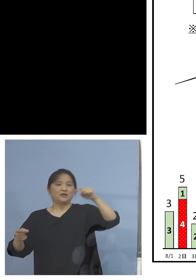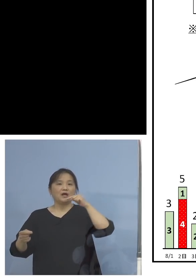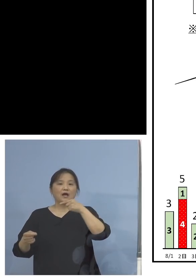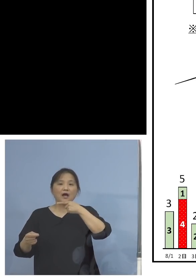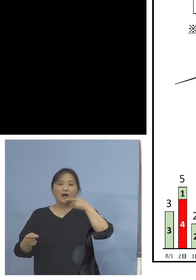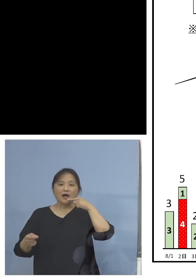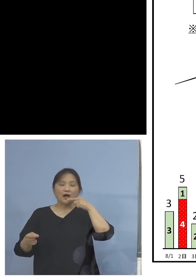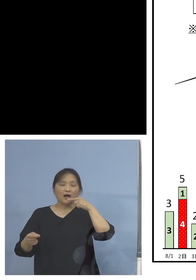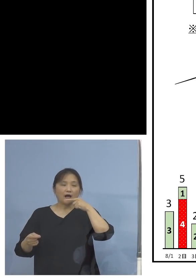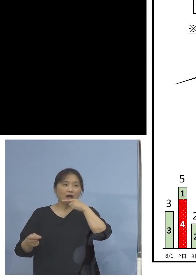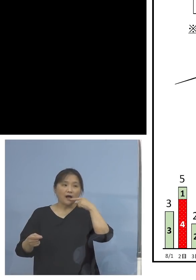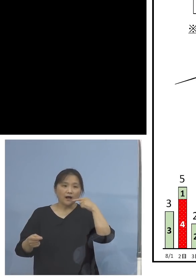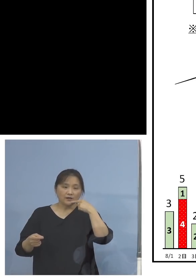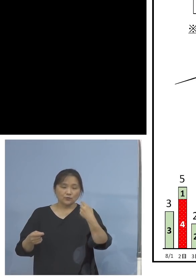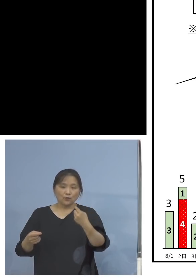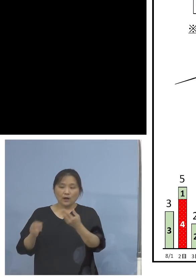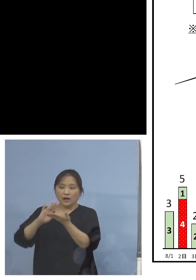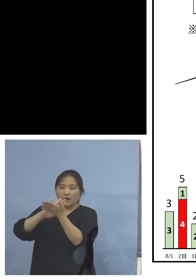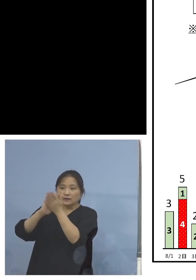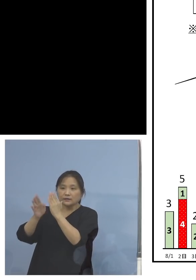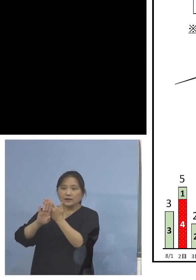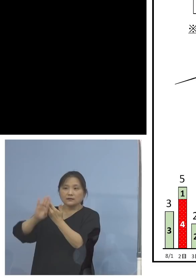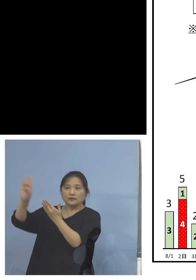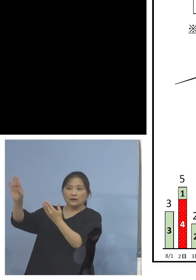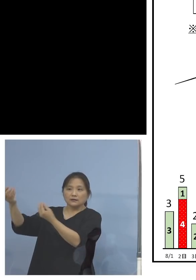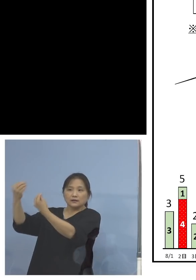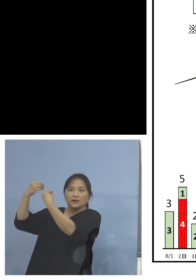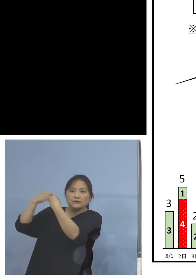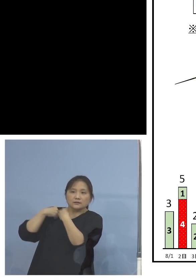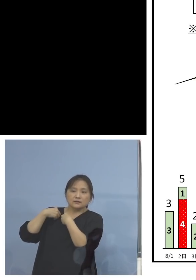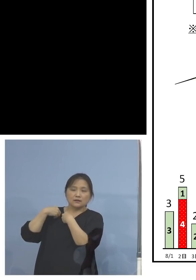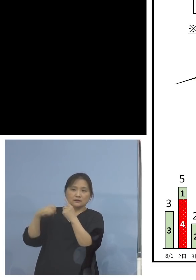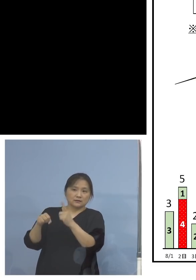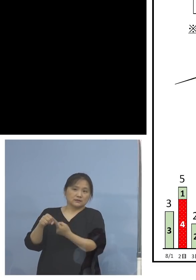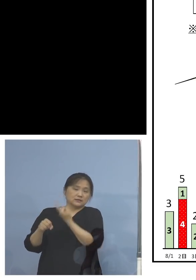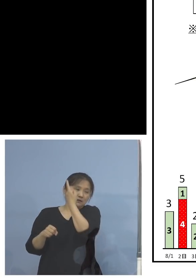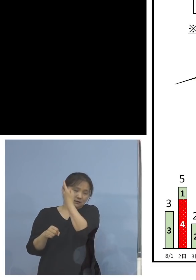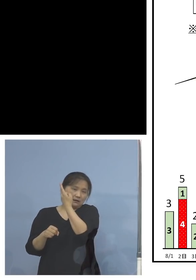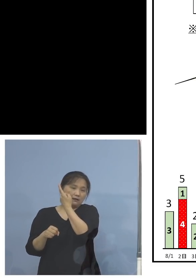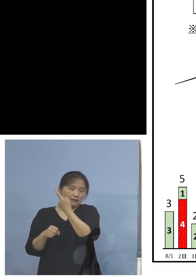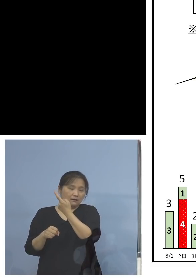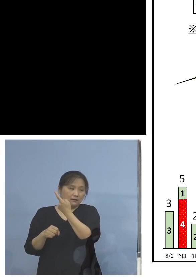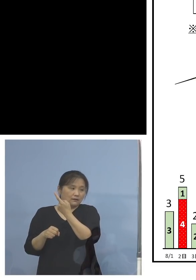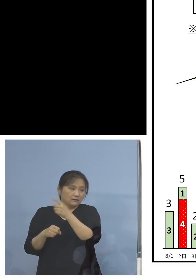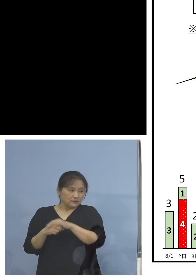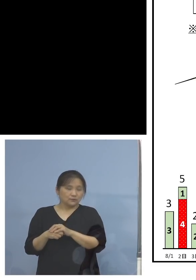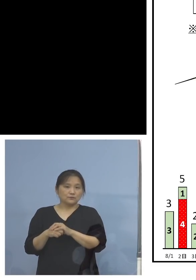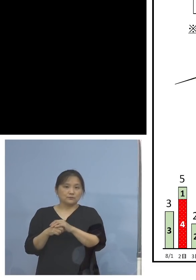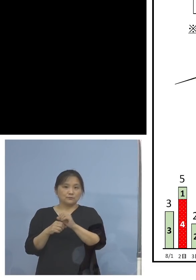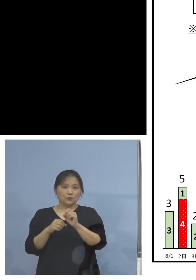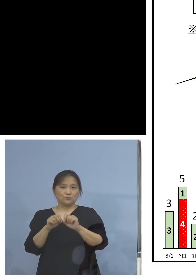持ち込まれたもの、県外由来、 この30日の分については極端ですよね